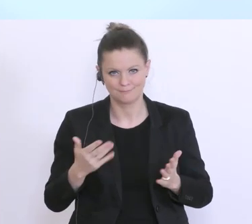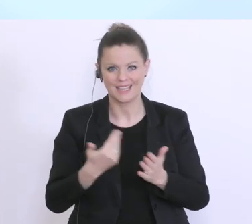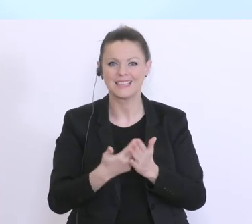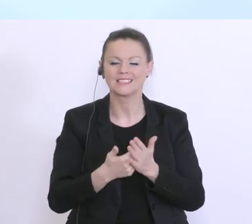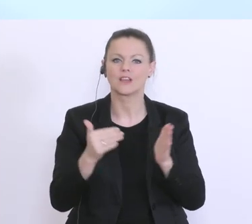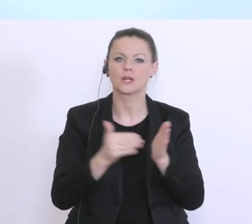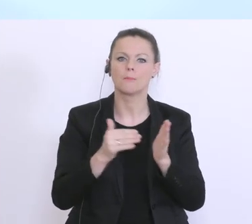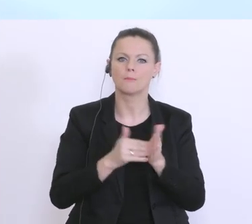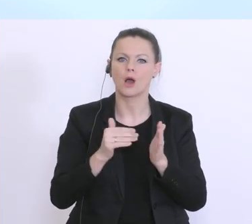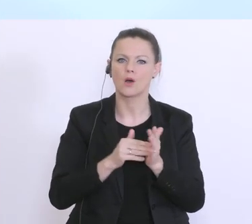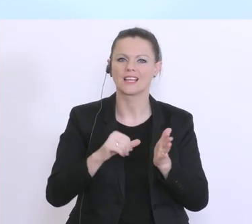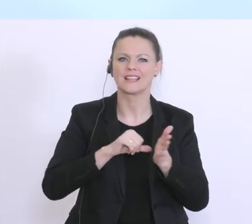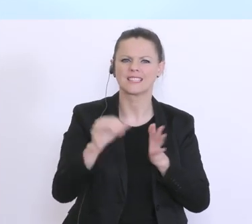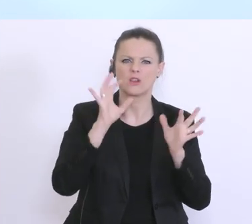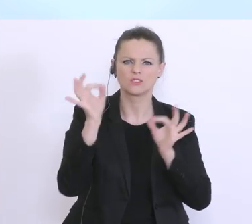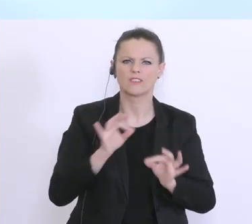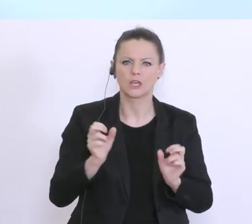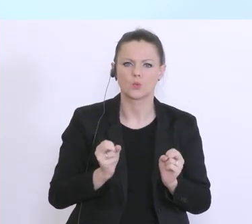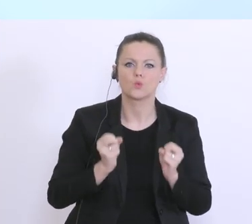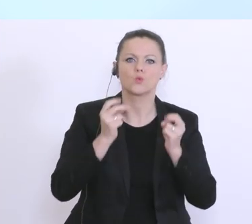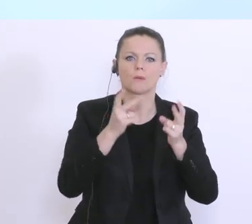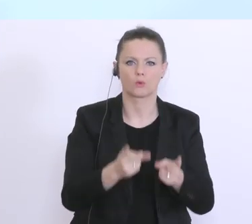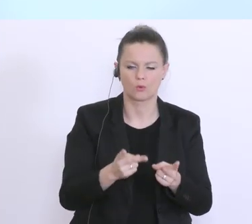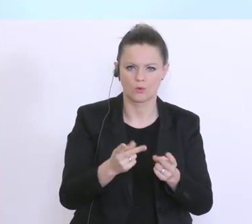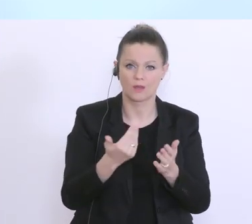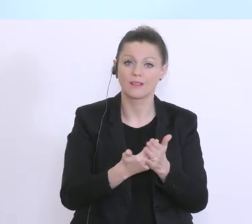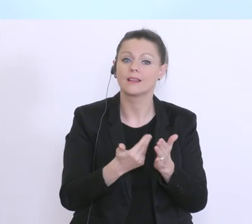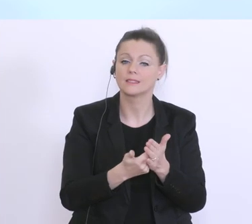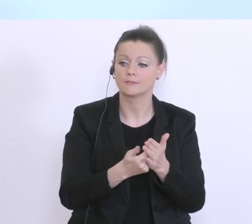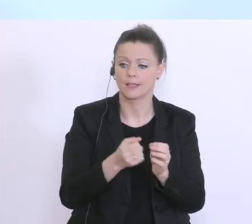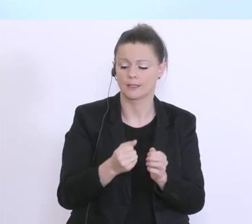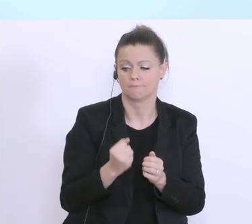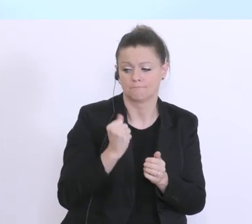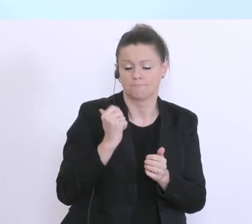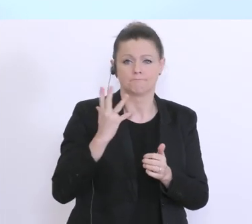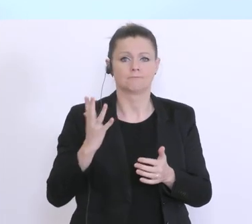erforderlich und notwendig. Und es hat also hier in den letzten Tagen, mit den zuständigen